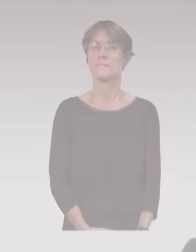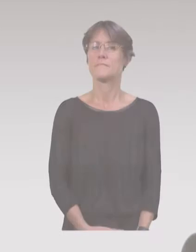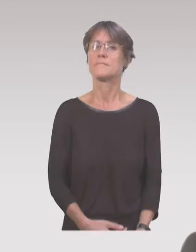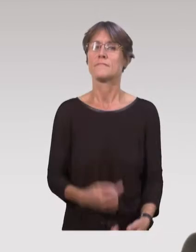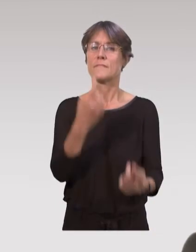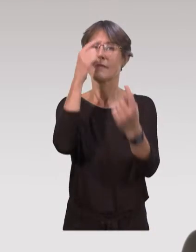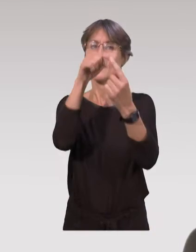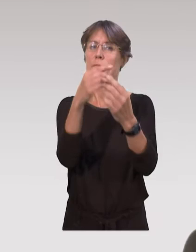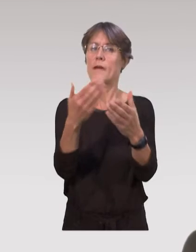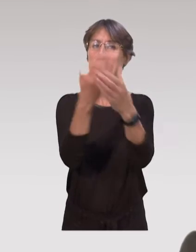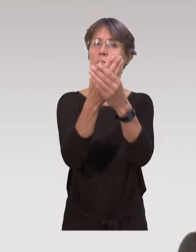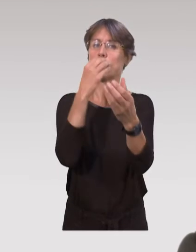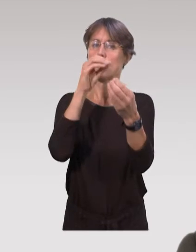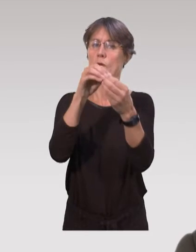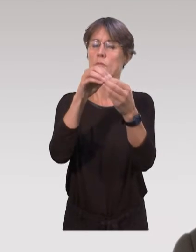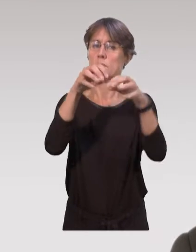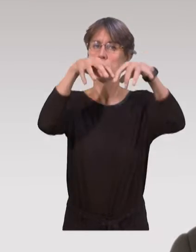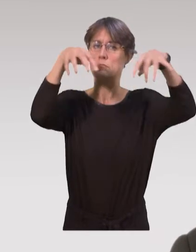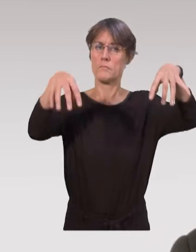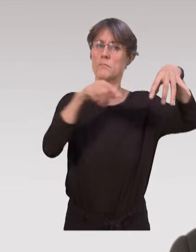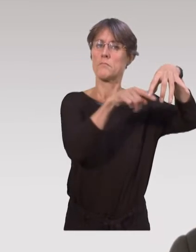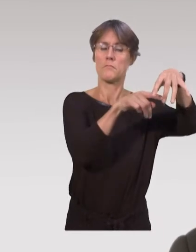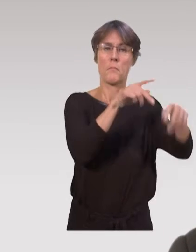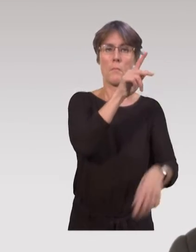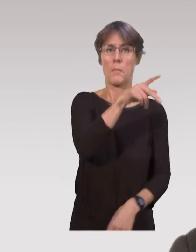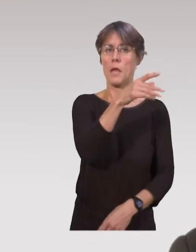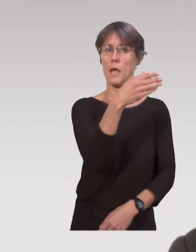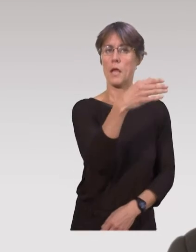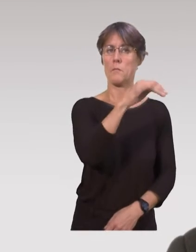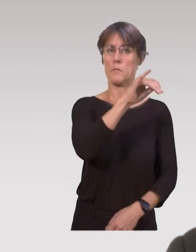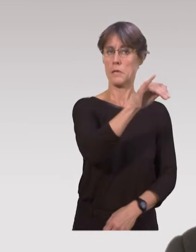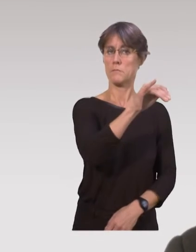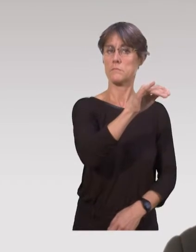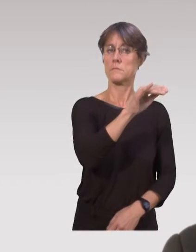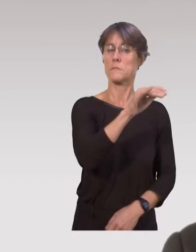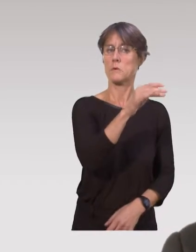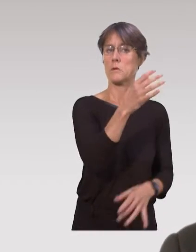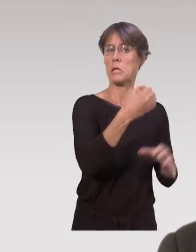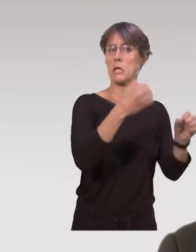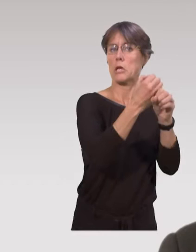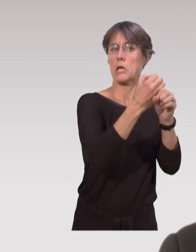L’un des dispositifs qui existent dans les interventions précoces, c’est la protection maternelle et infantile.